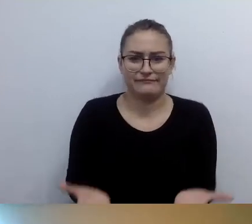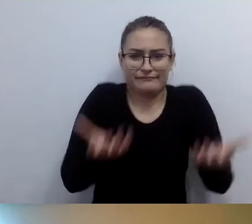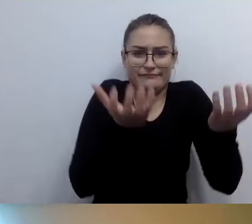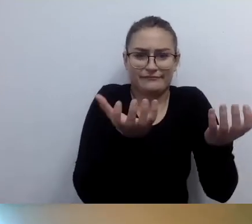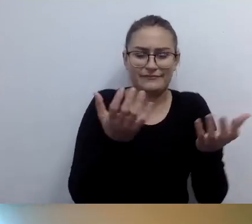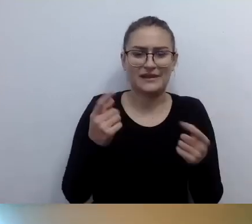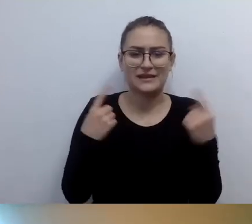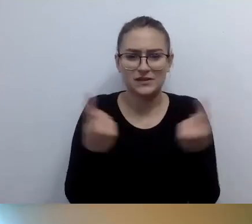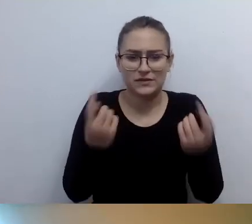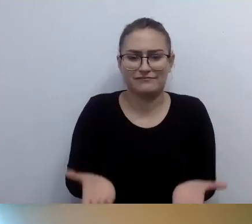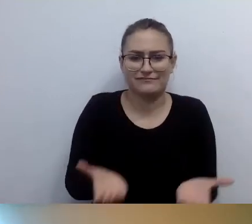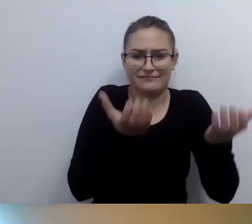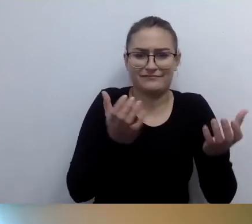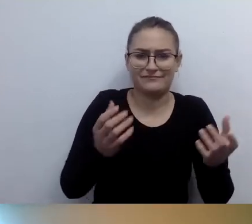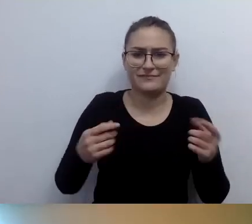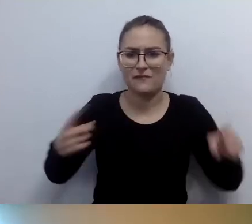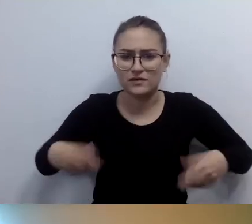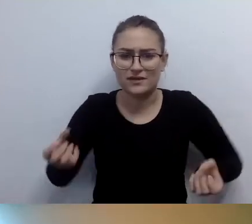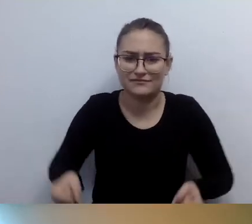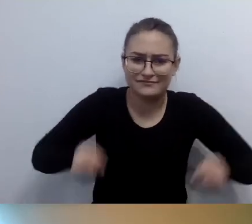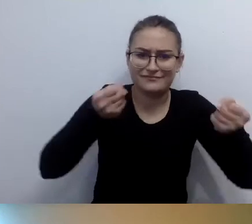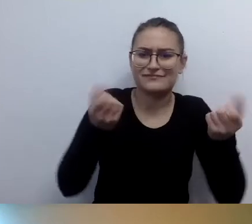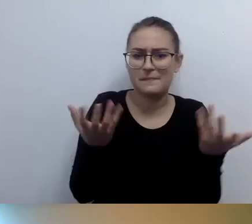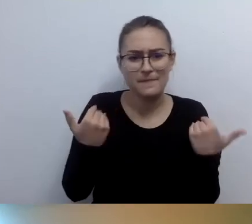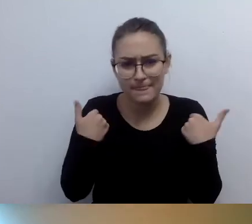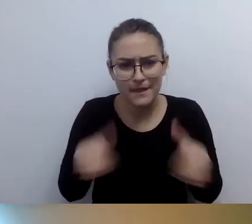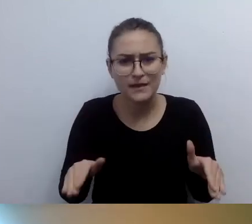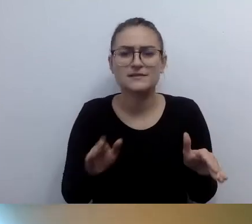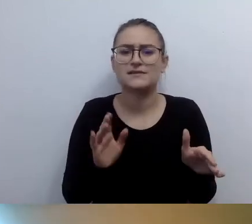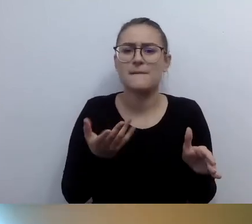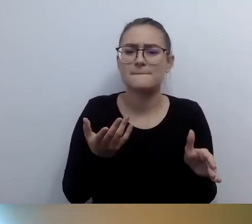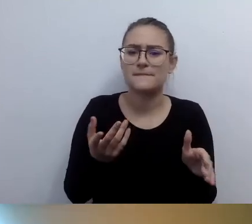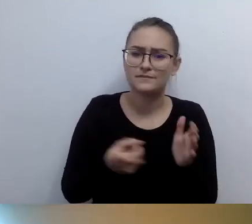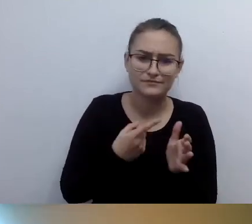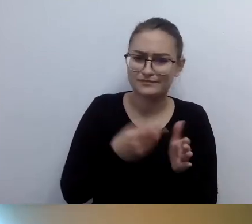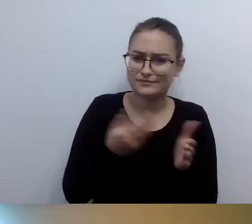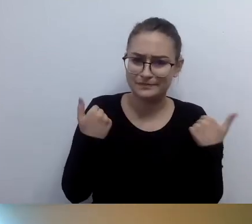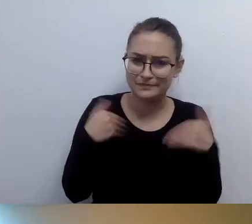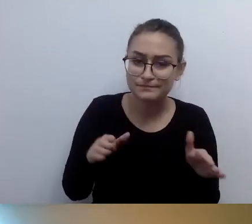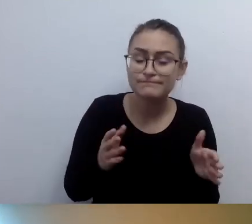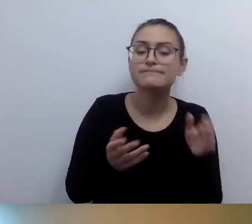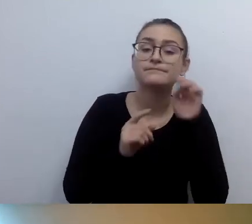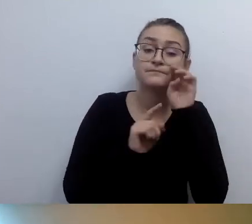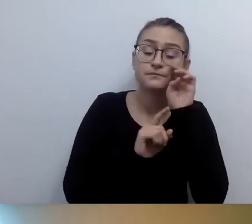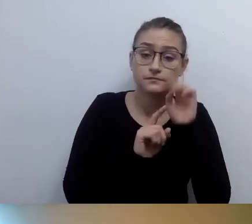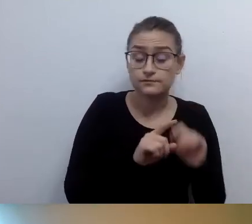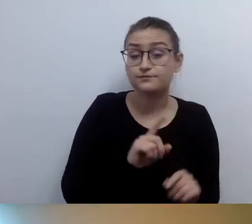Osoby z niepełnosprawnością ruchu bardzo często odmawiają skorzystania ze schodołazu. Przestrzegamy.